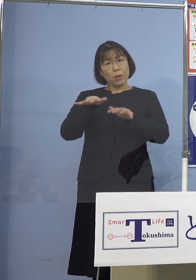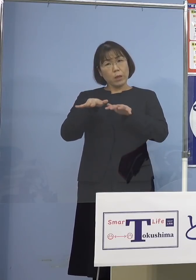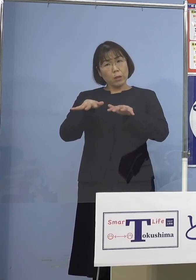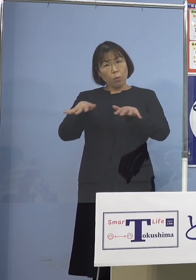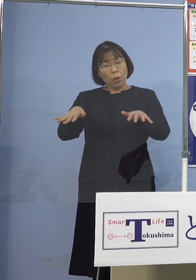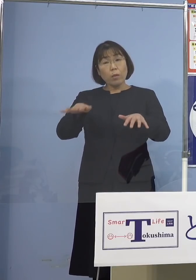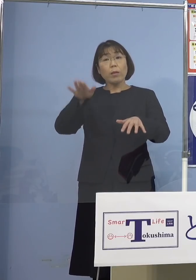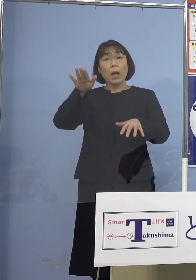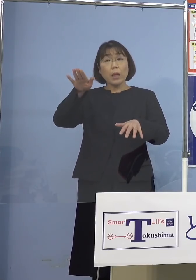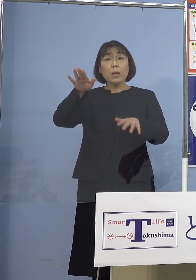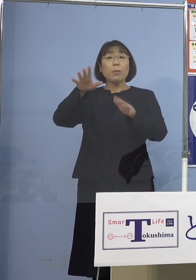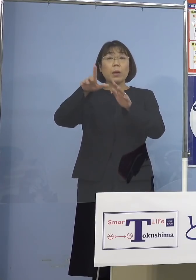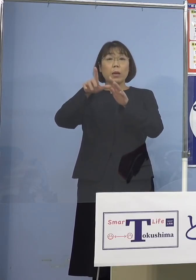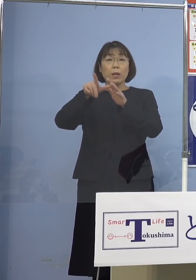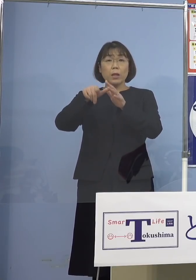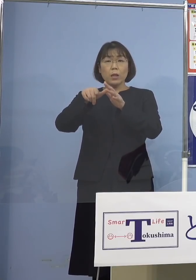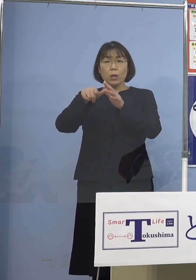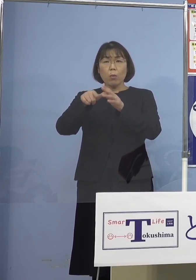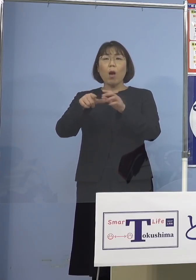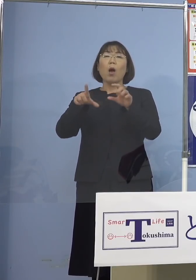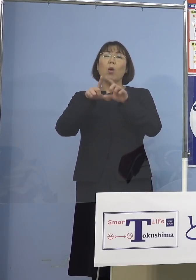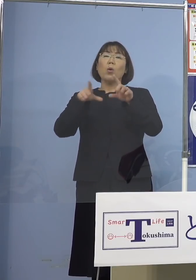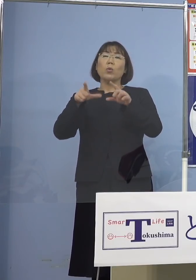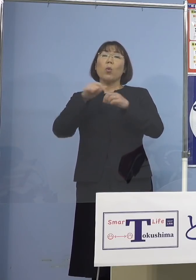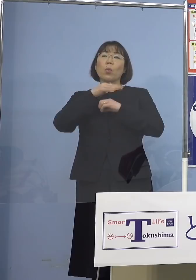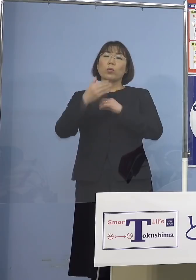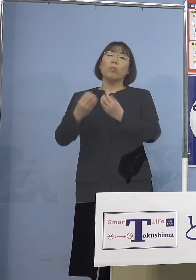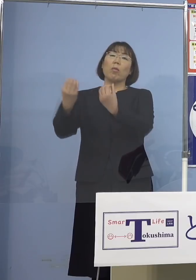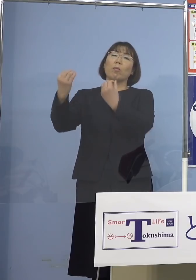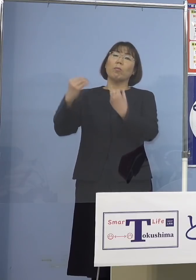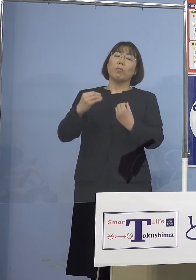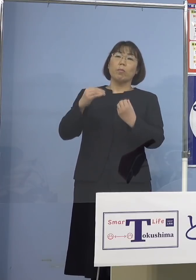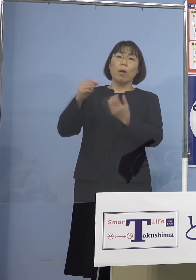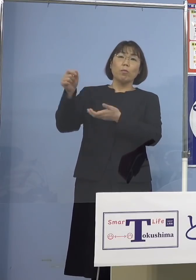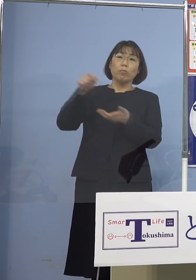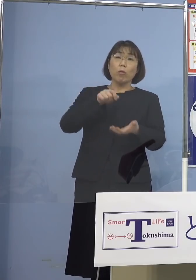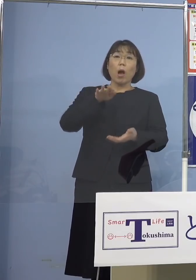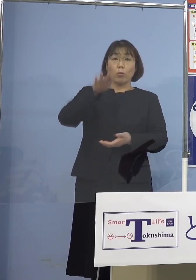当然くるということもあり得るでしょうし ただそれはゲノム解析で